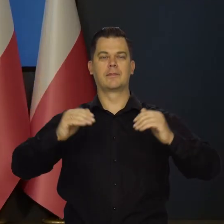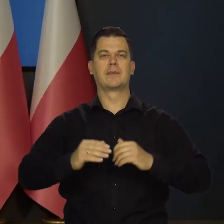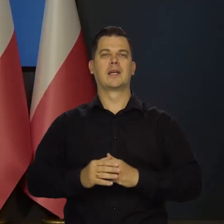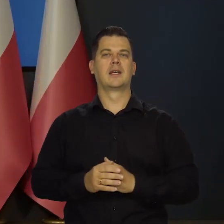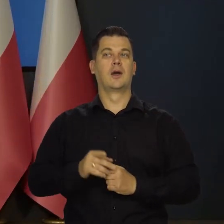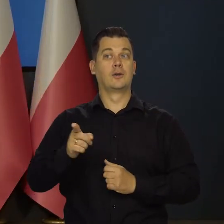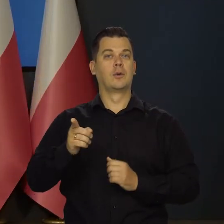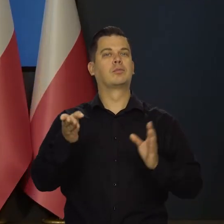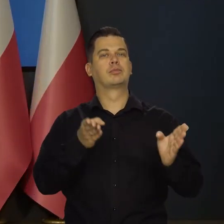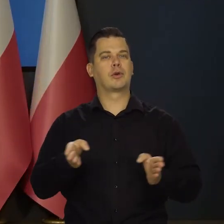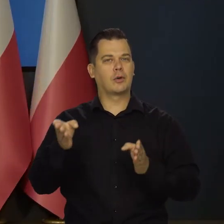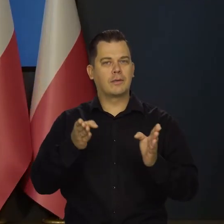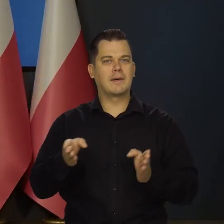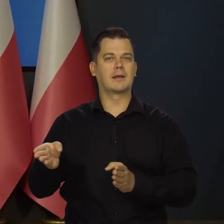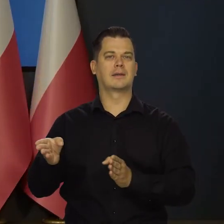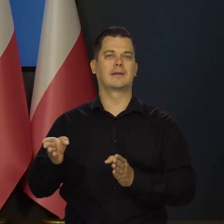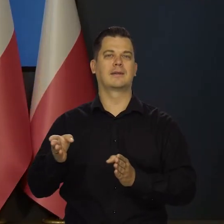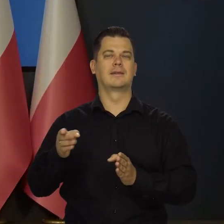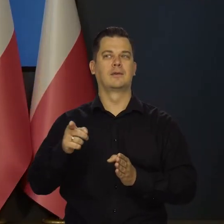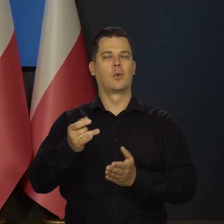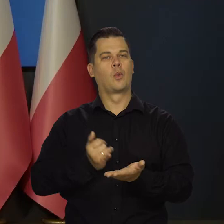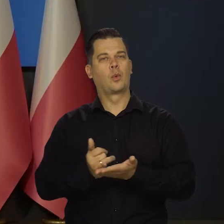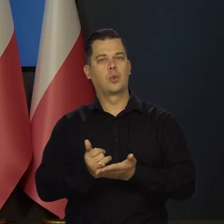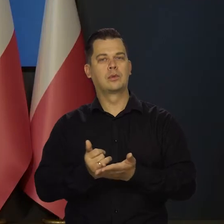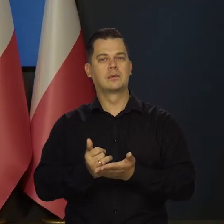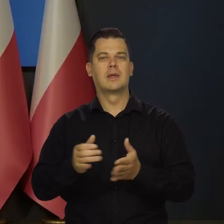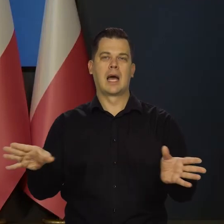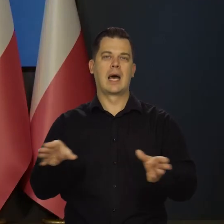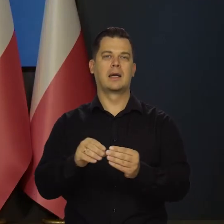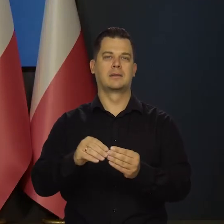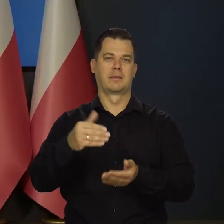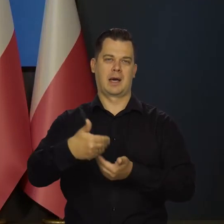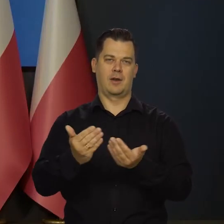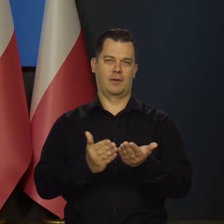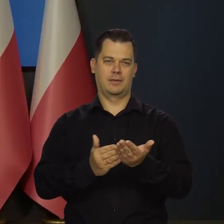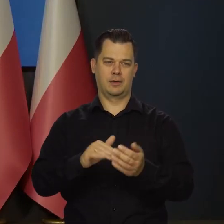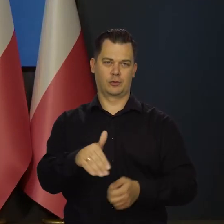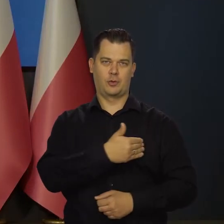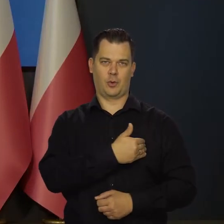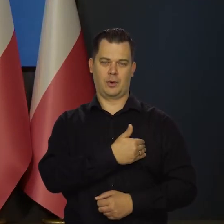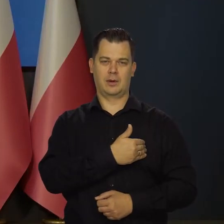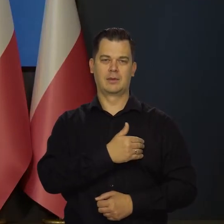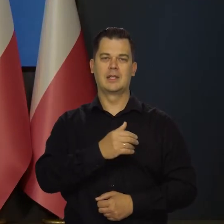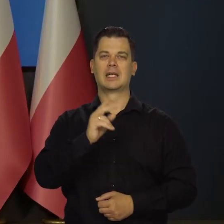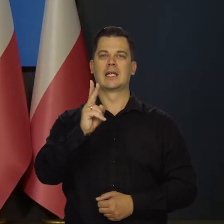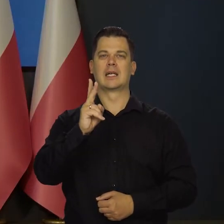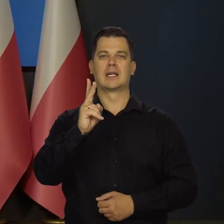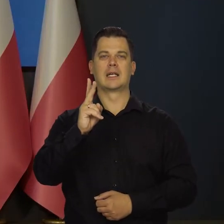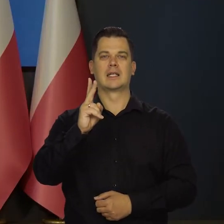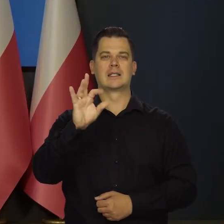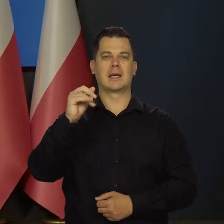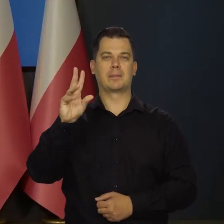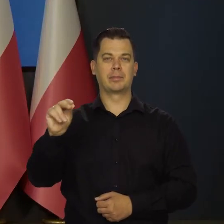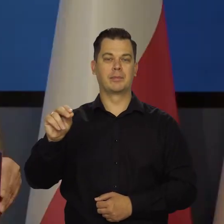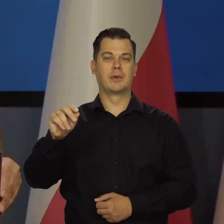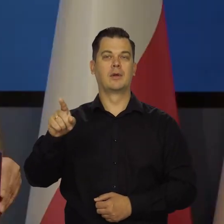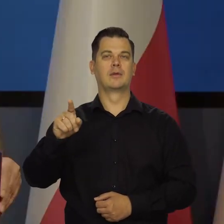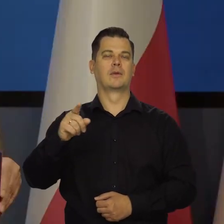Przygotowaliśmy ten kurs razem z Krajową Szkołą Administracji Publicznej z KSAP, Finanse i polityka pieniężna.